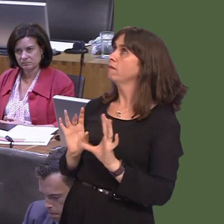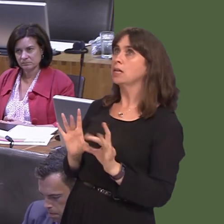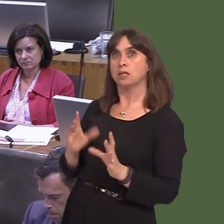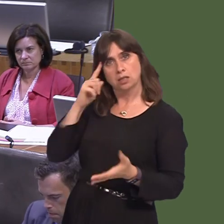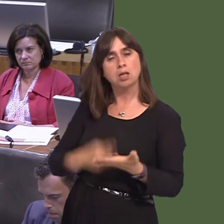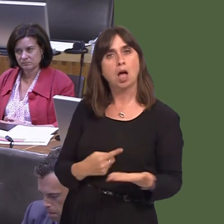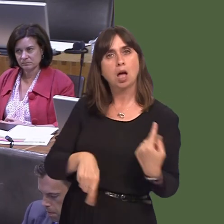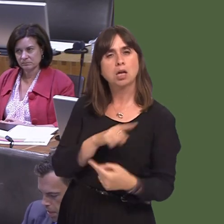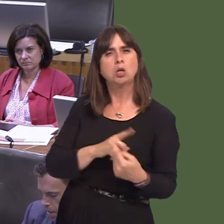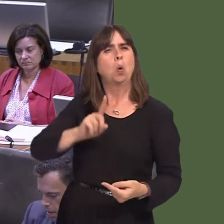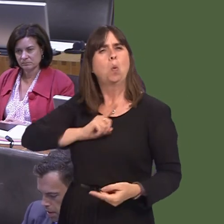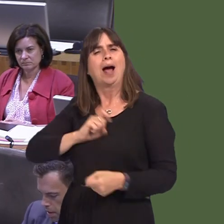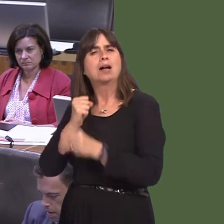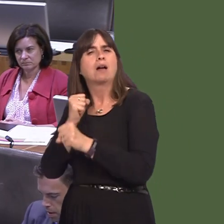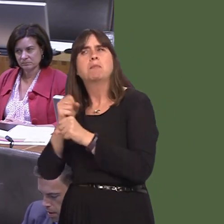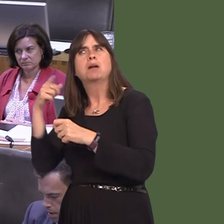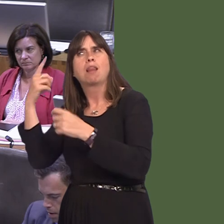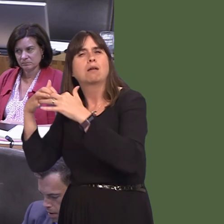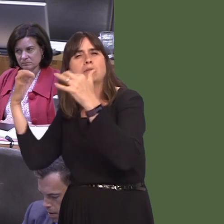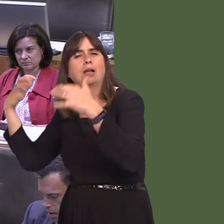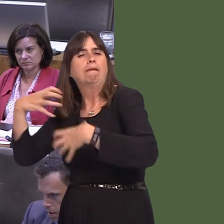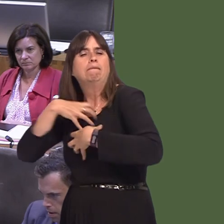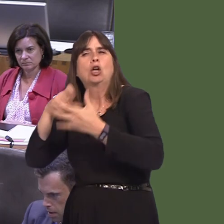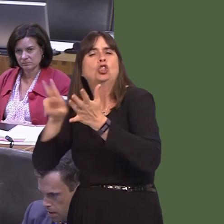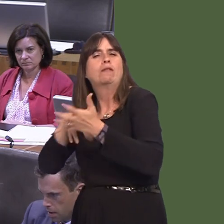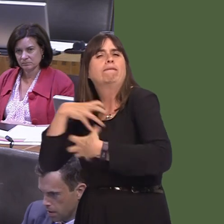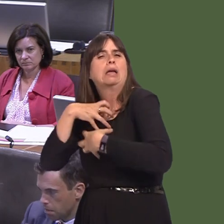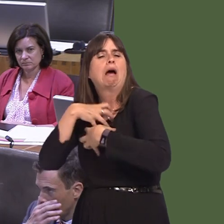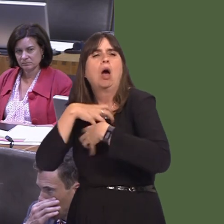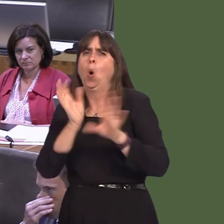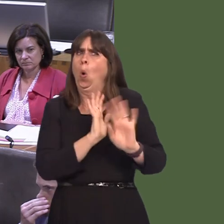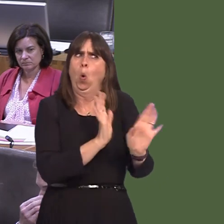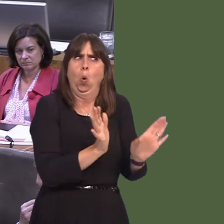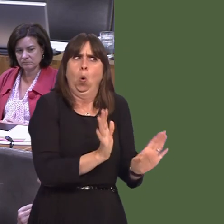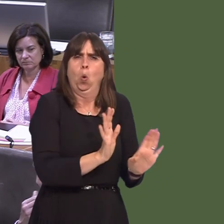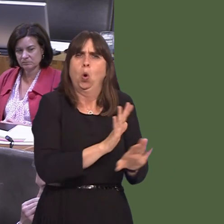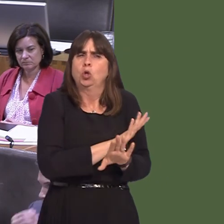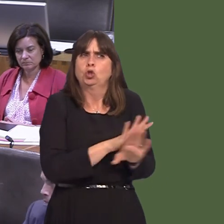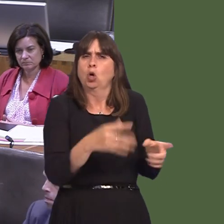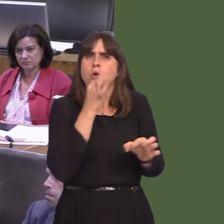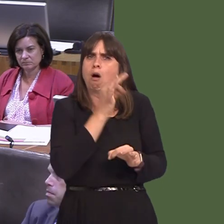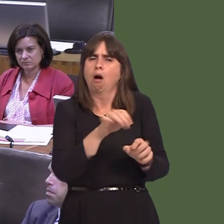is such fear in Westminster amongst the Conservative Party of allowing people a say on how Brexit